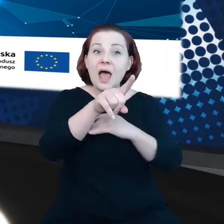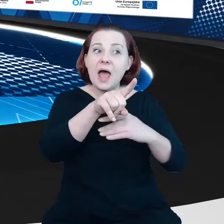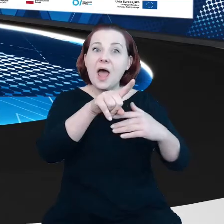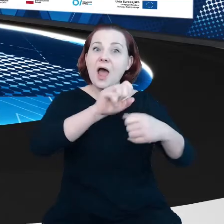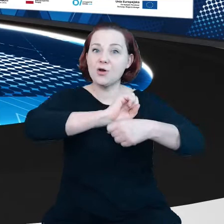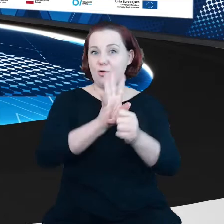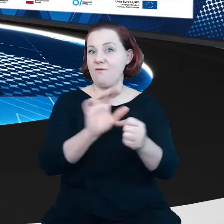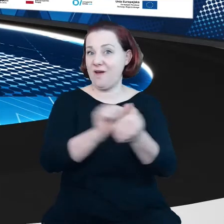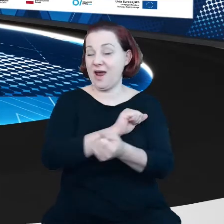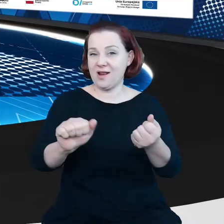Łączymy się zatem z Brukselą.